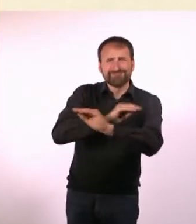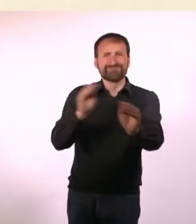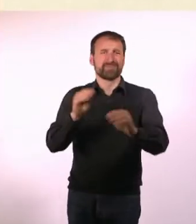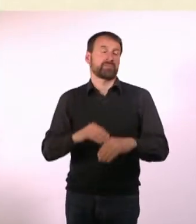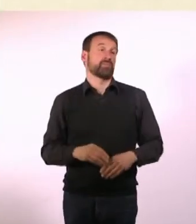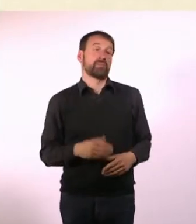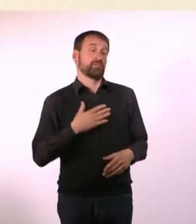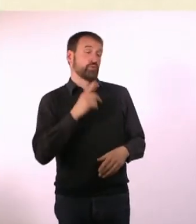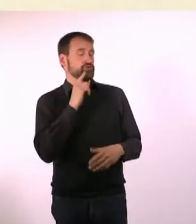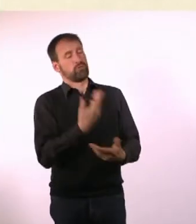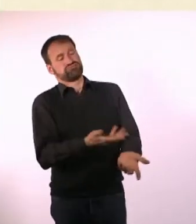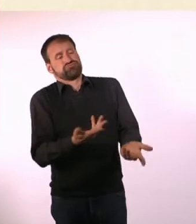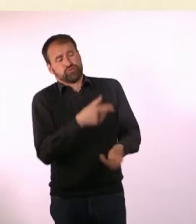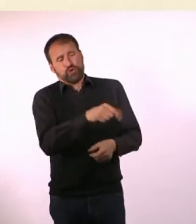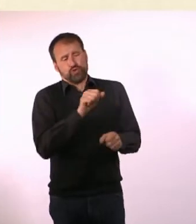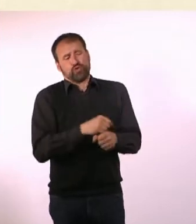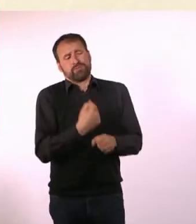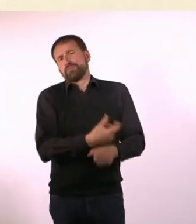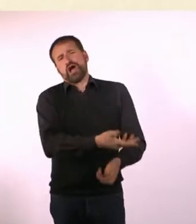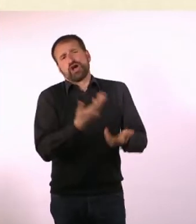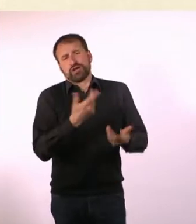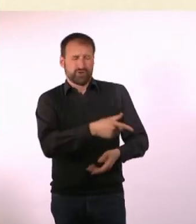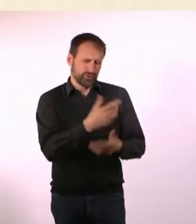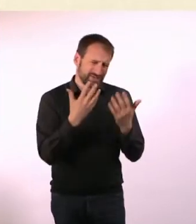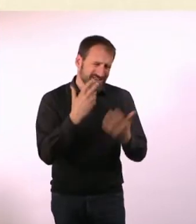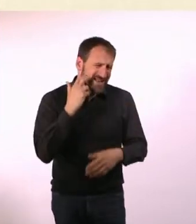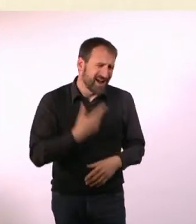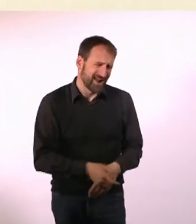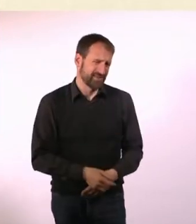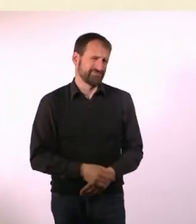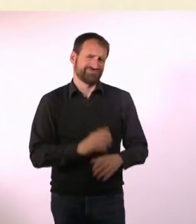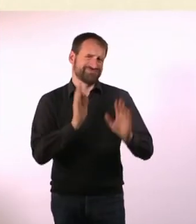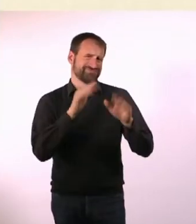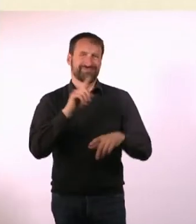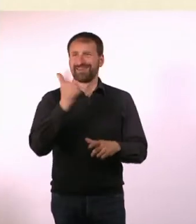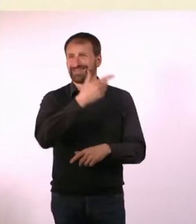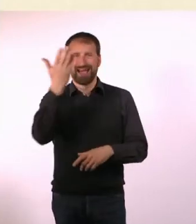Oder zur Schule und dann darf da keiner mehr hin! Sie hat gesagt: Das kannst Du machen, aber Du bist halt Zehn ...